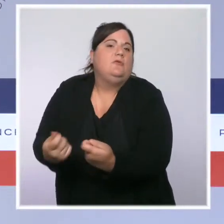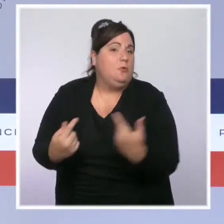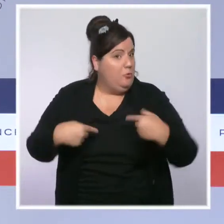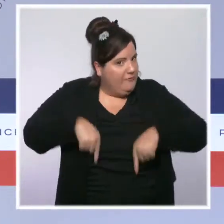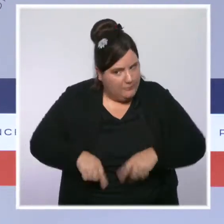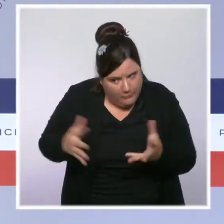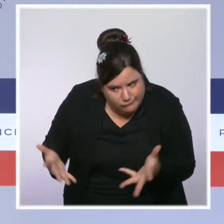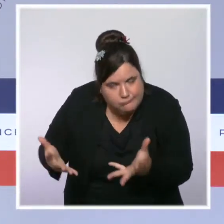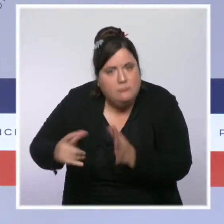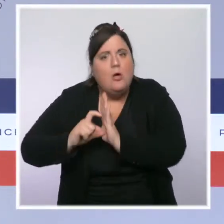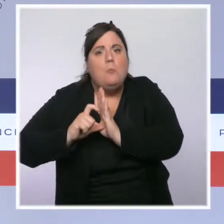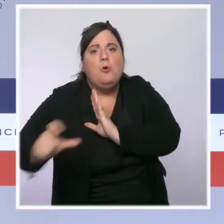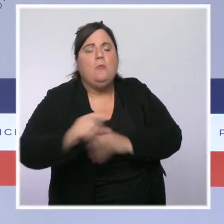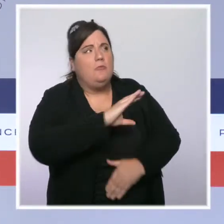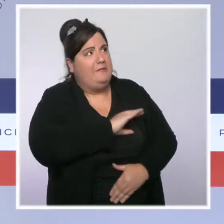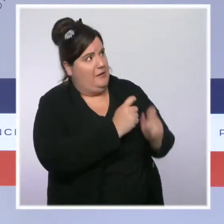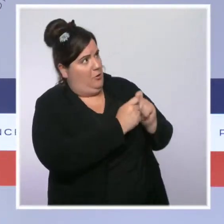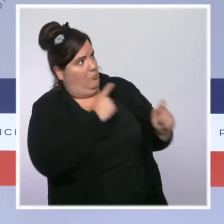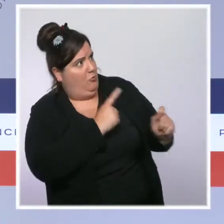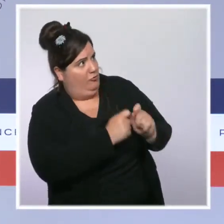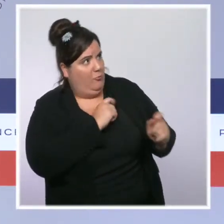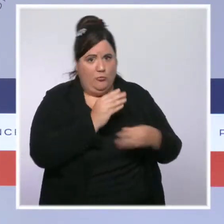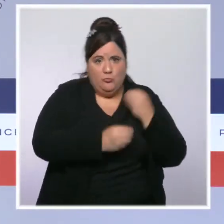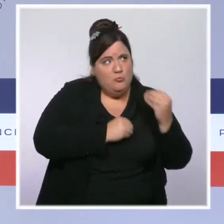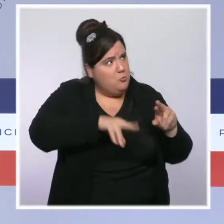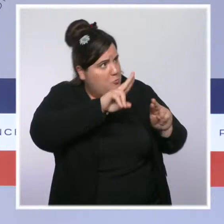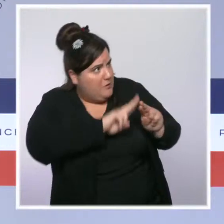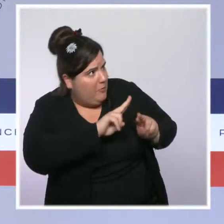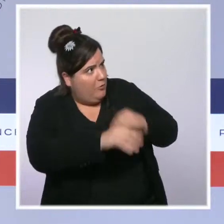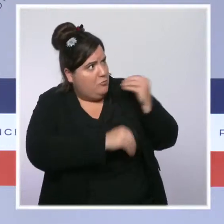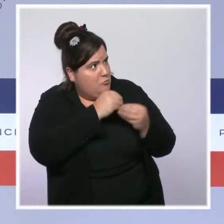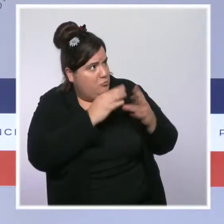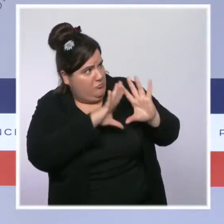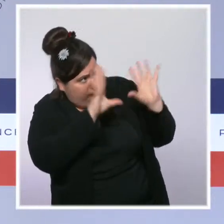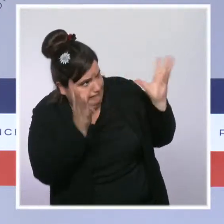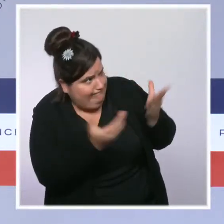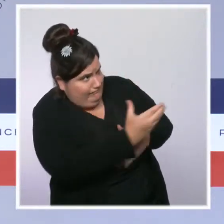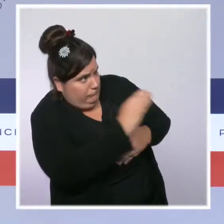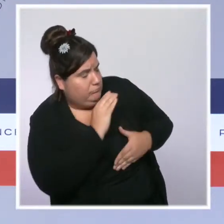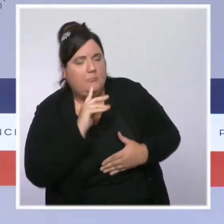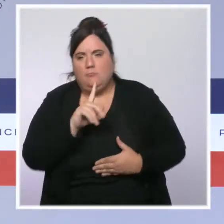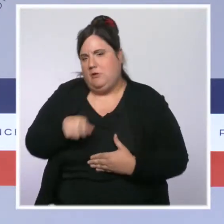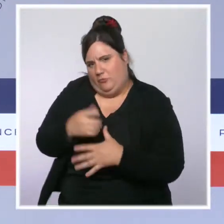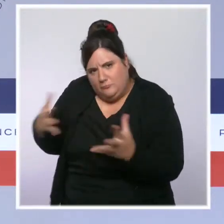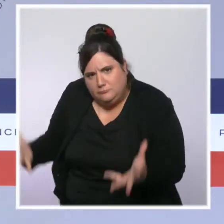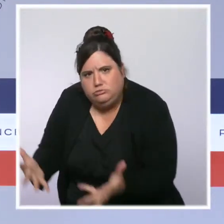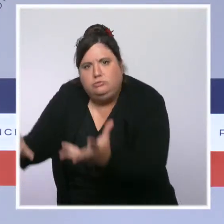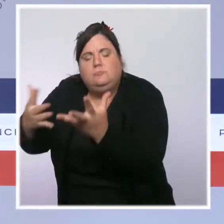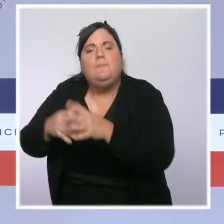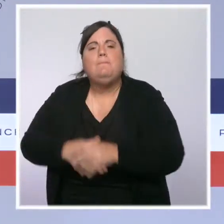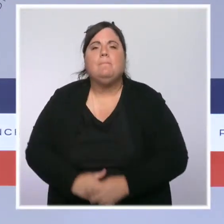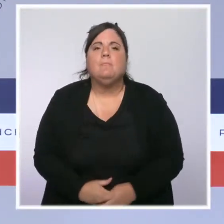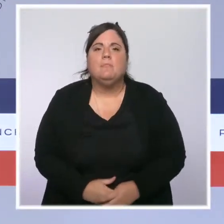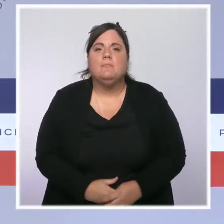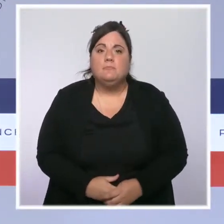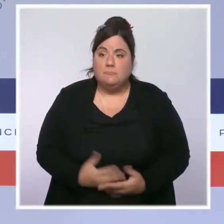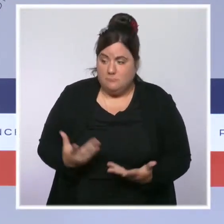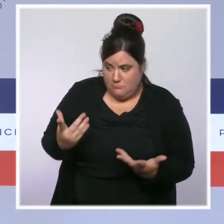collectivités locales pour réparer les dégâts et panser les plaies de cette inondation. Et, si je rendais hommage aux femmes et aux hommes de la